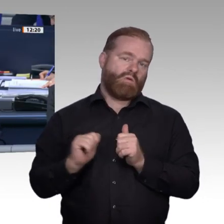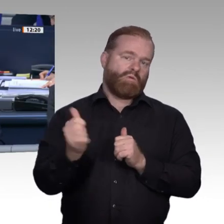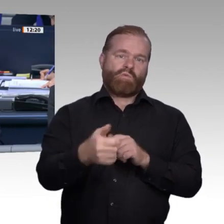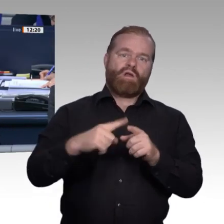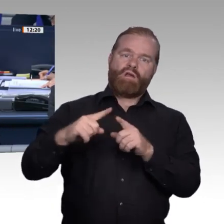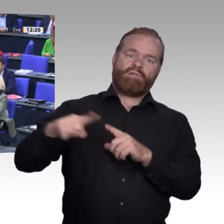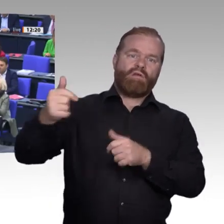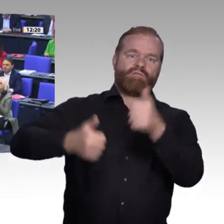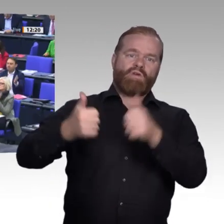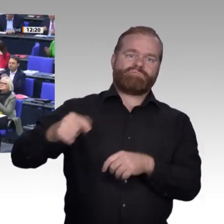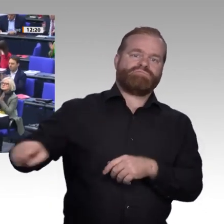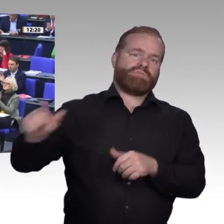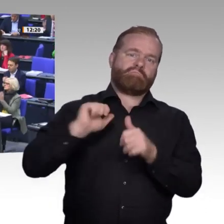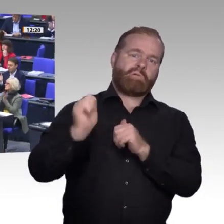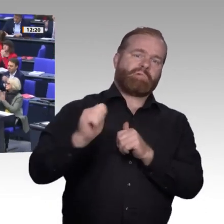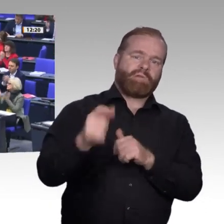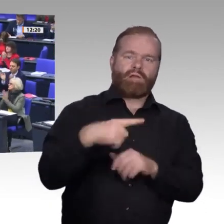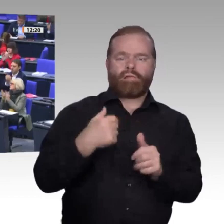Kollegin Marja-Liisa Völlers, SPD-Fraktion.